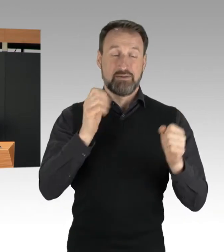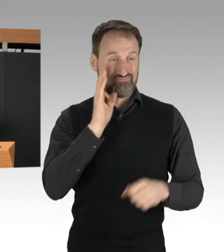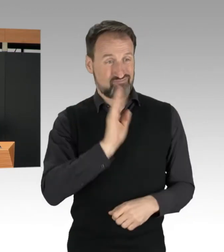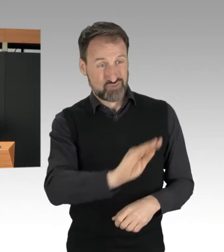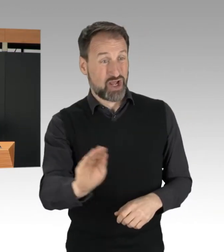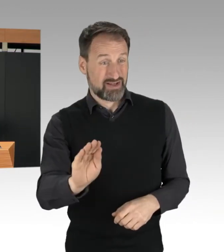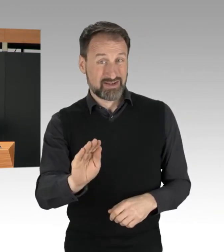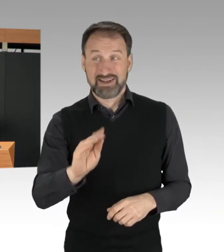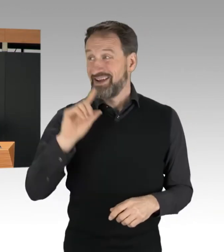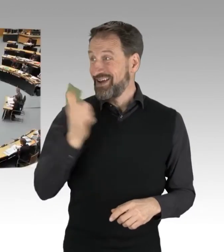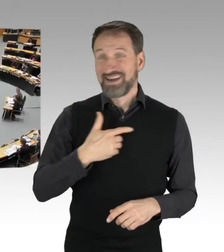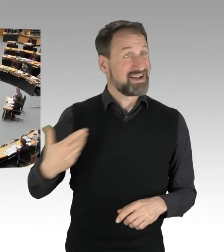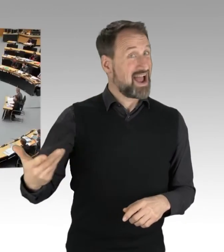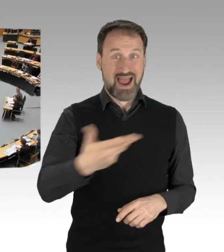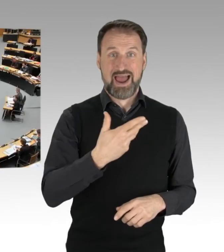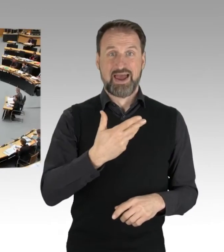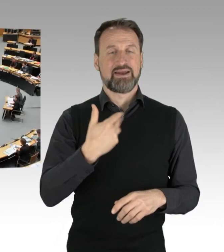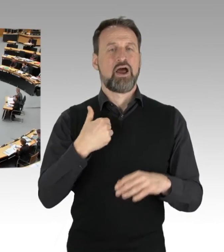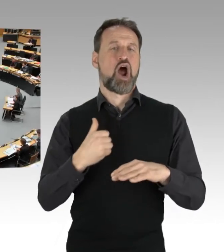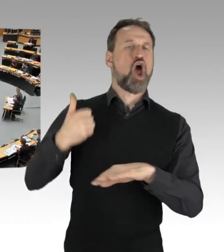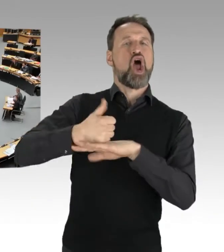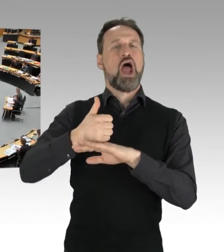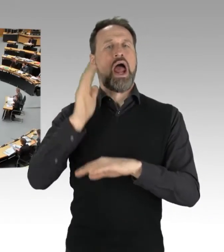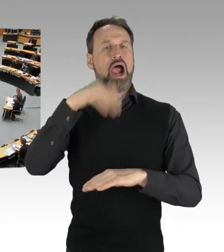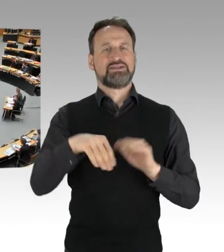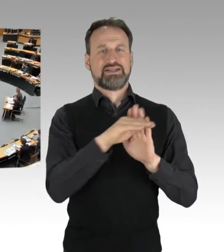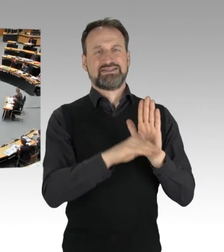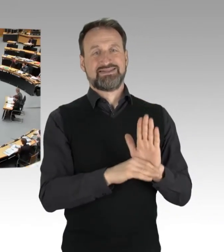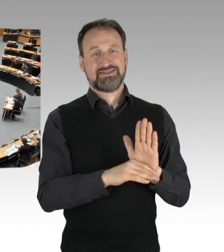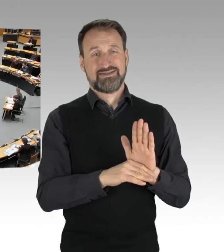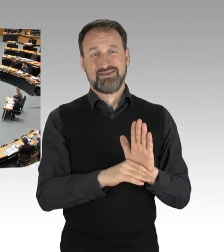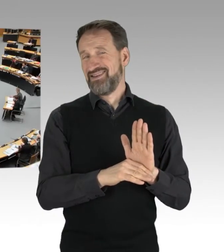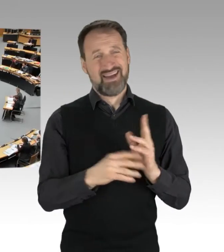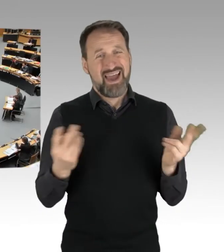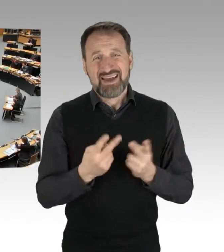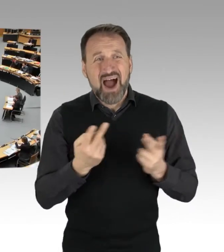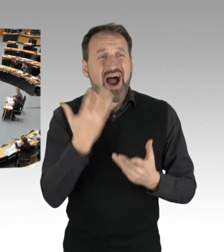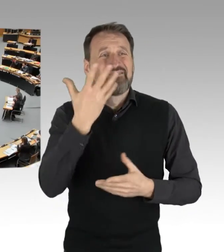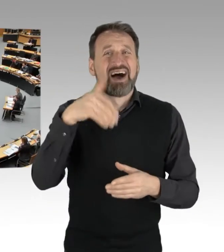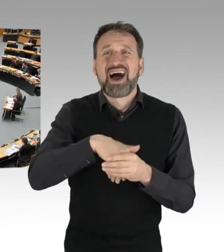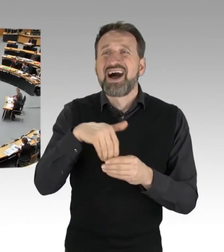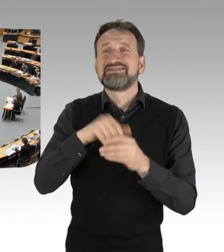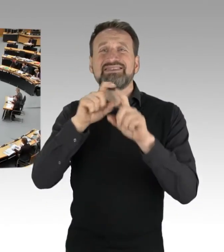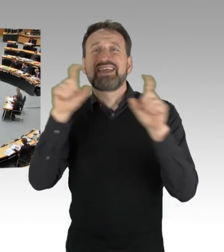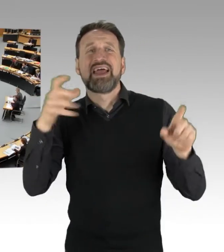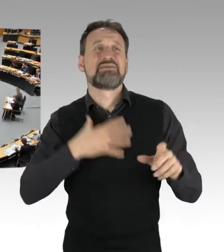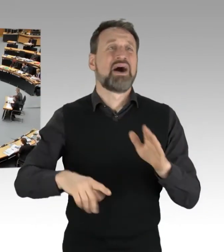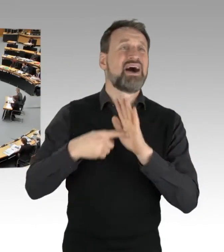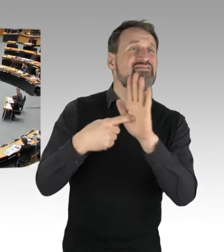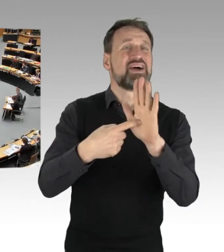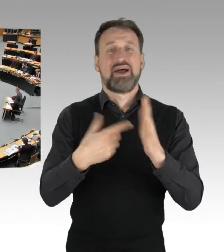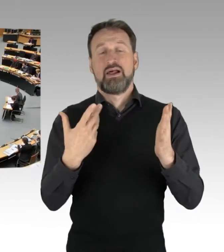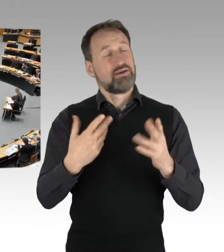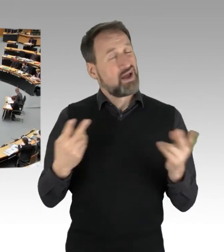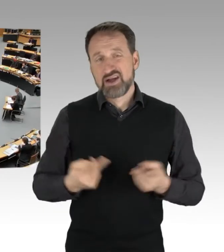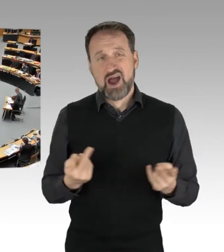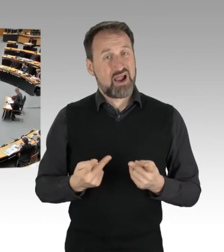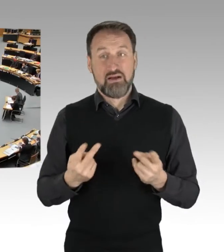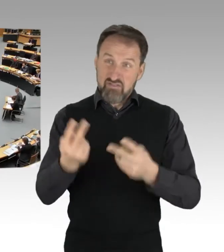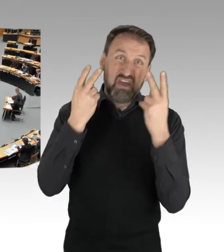(Applaus)